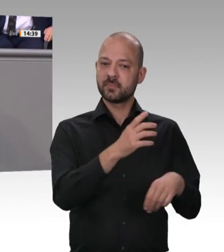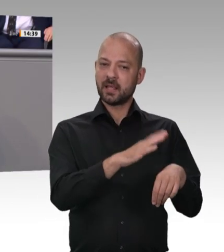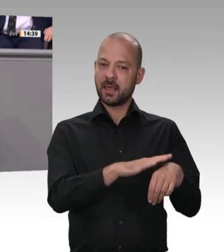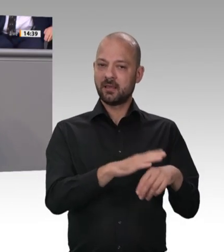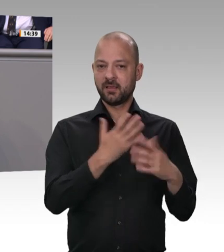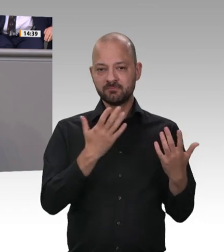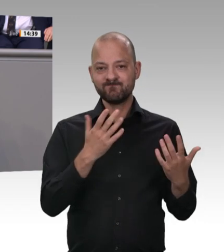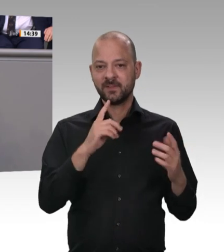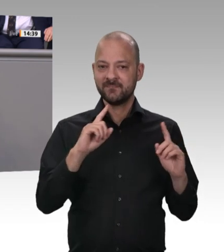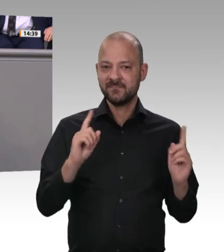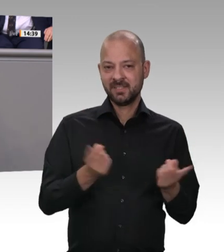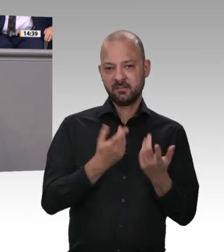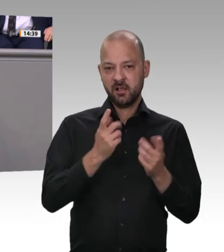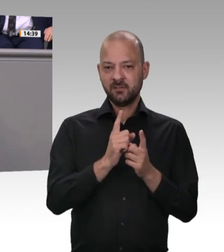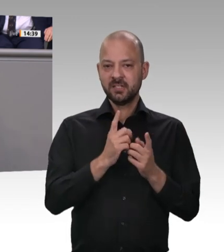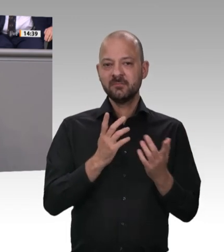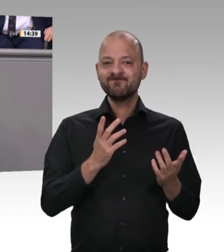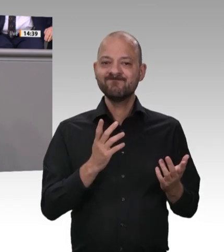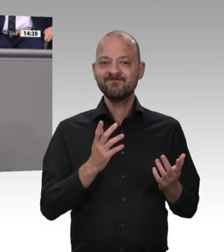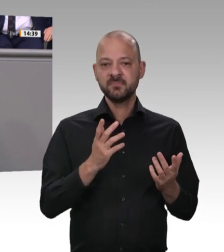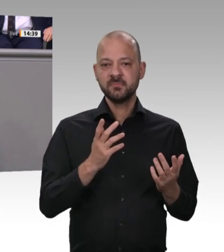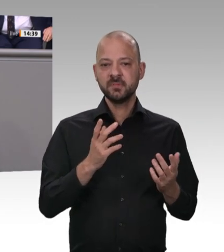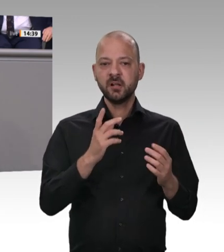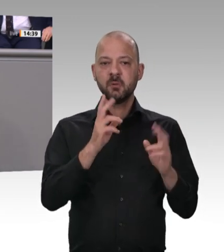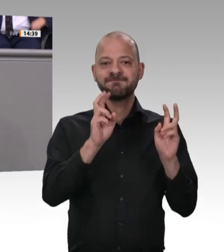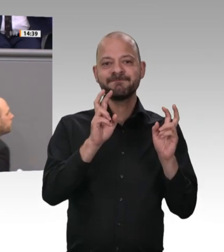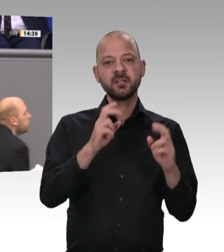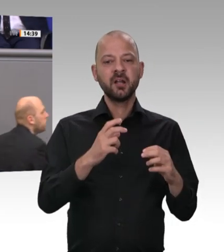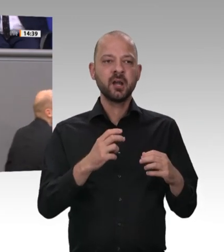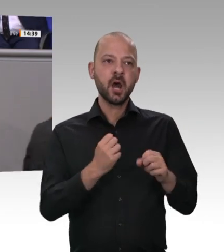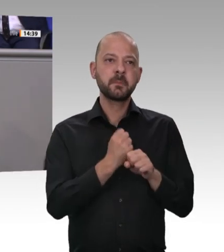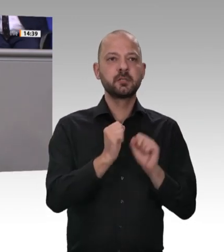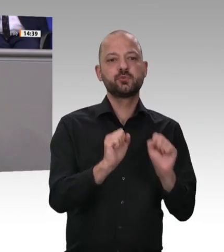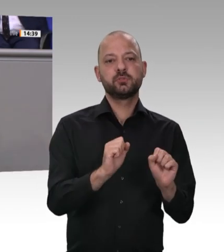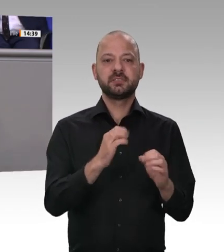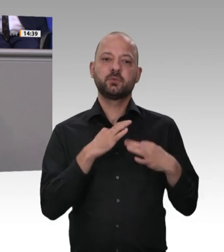einer Räterepublik war. In der Bundesrepublik Deutschland gilt aber nach wie vor das Prinzip